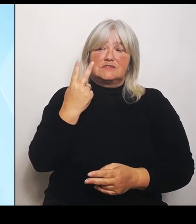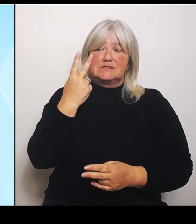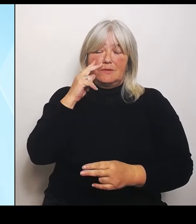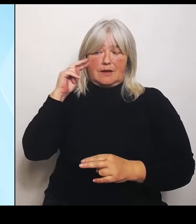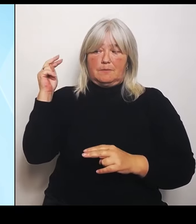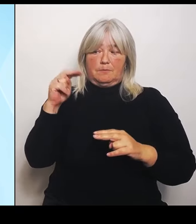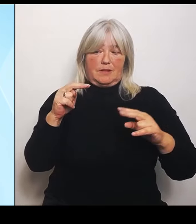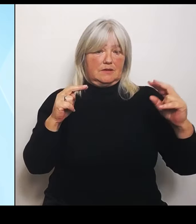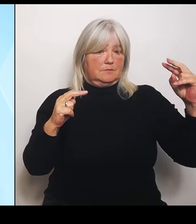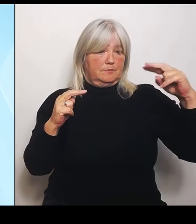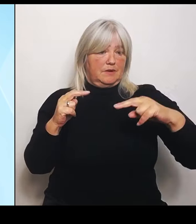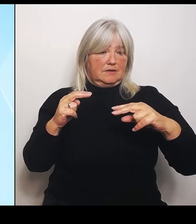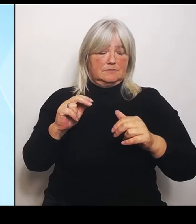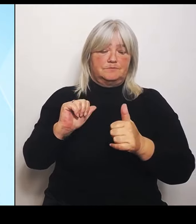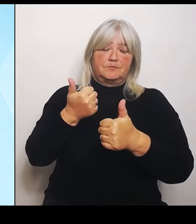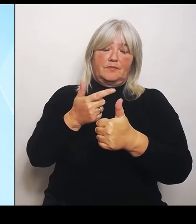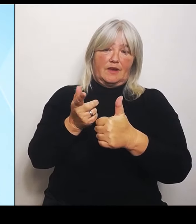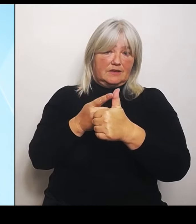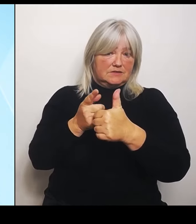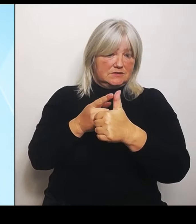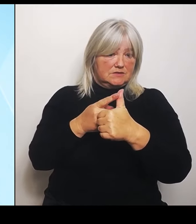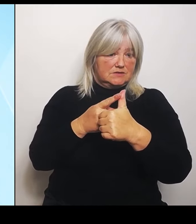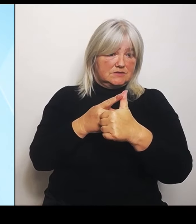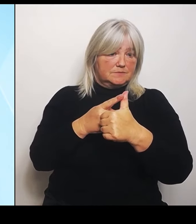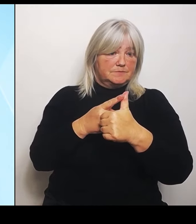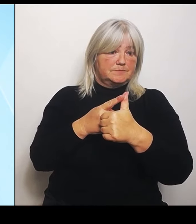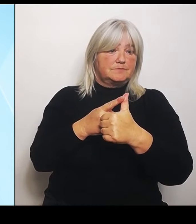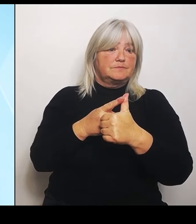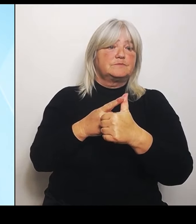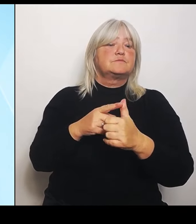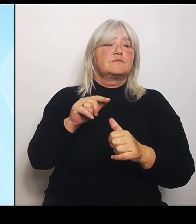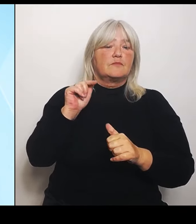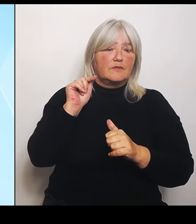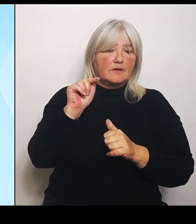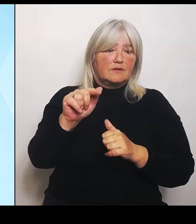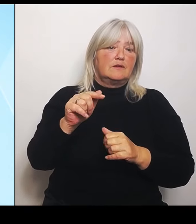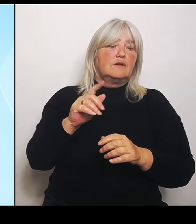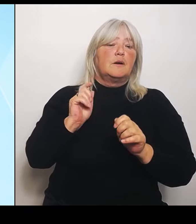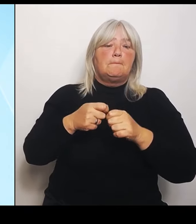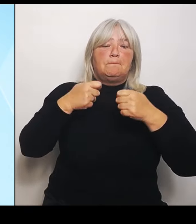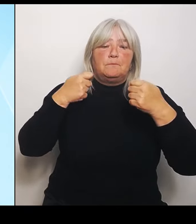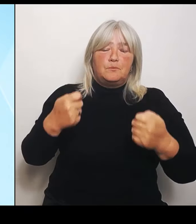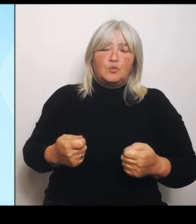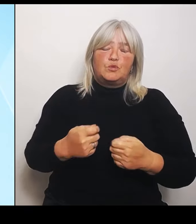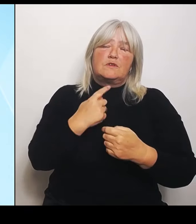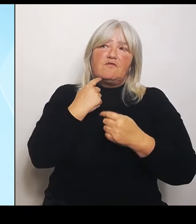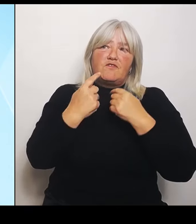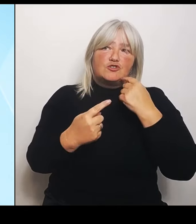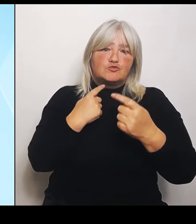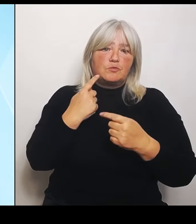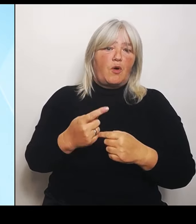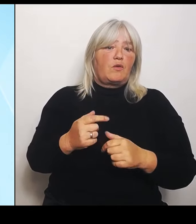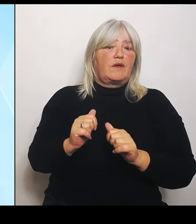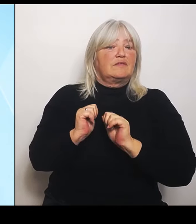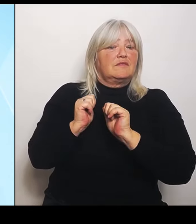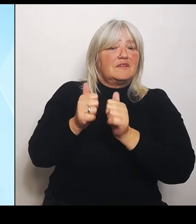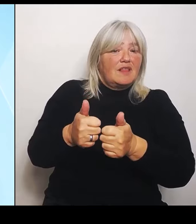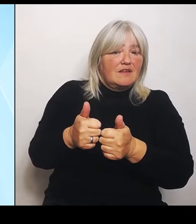Nämlich die vom Bund versprochenen Hilfen, die nach wie vor nicht zur Verfügung stehen und nicht zur Verfügung gestellt werden.